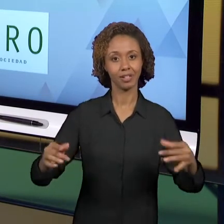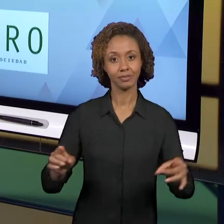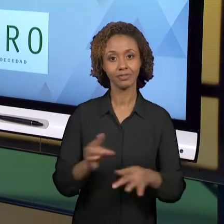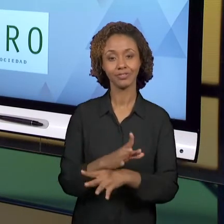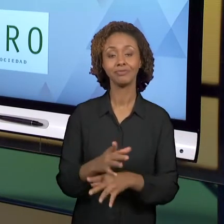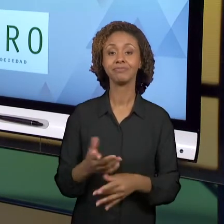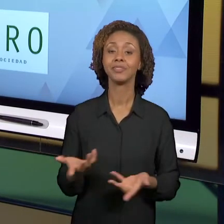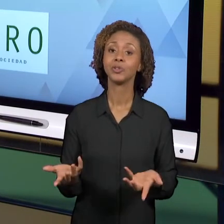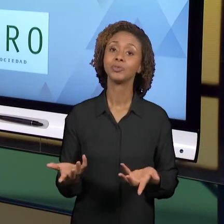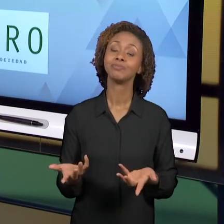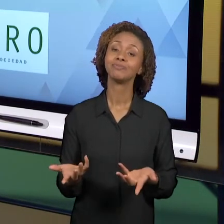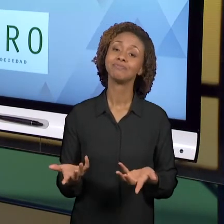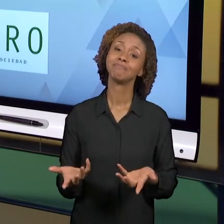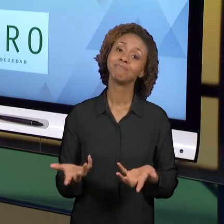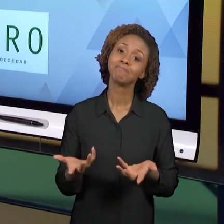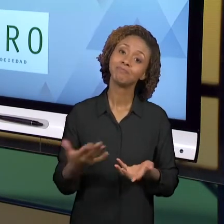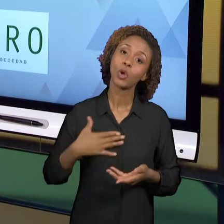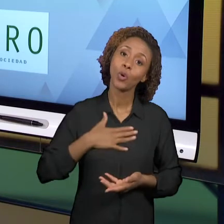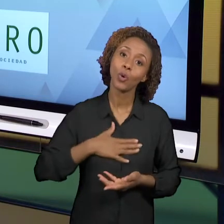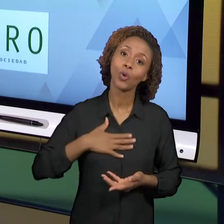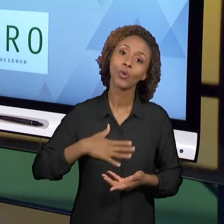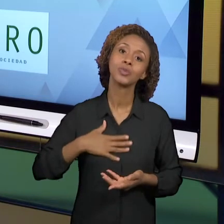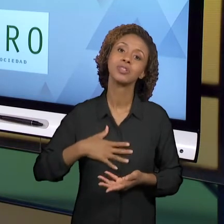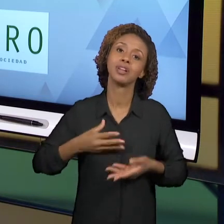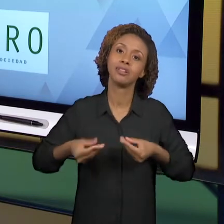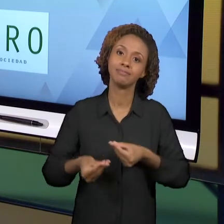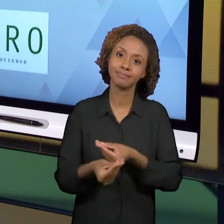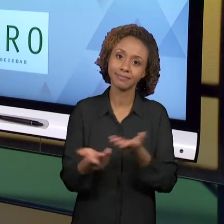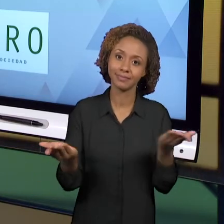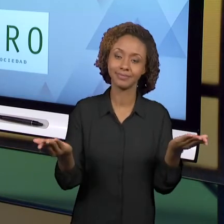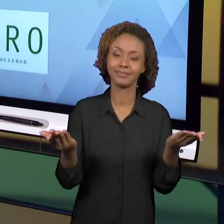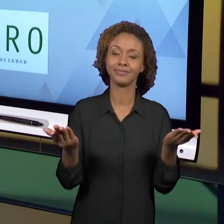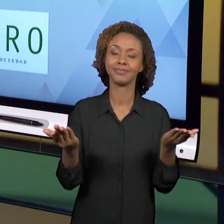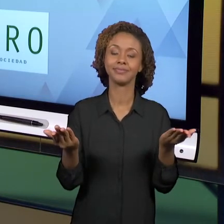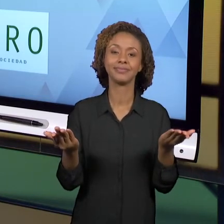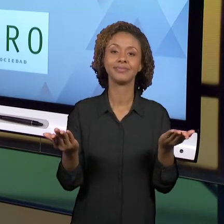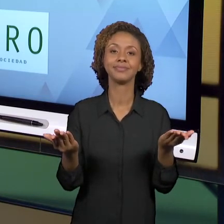COMPARTILHAR COM VOCÊS UMA EXPERIÊNCIA QUE JÁ TEM